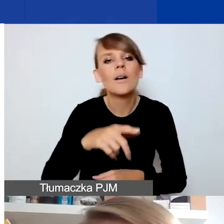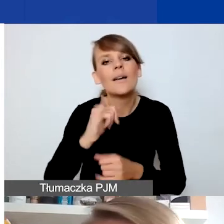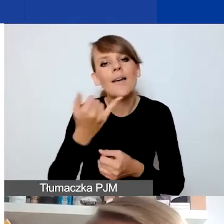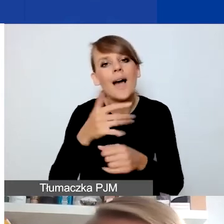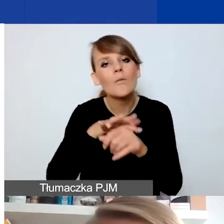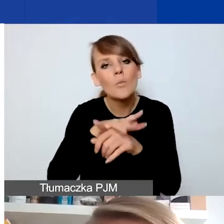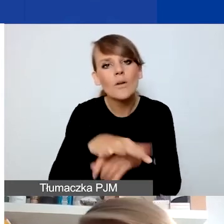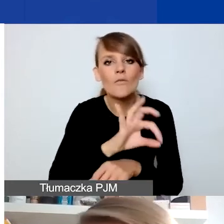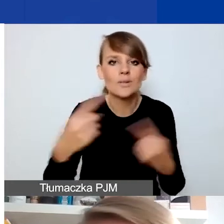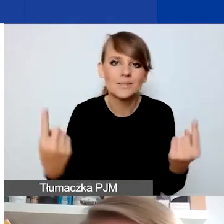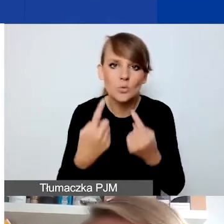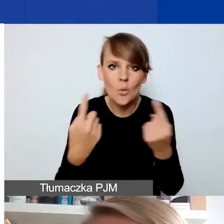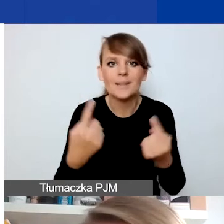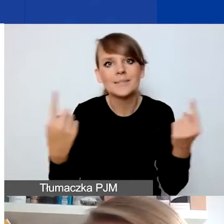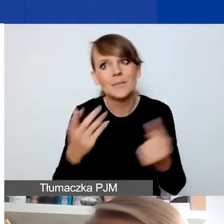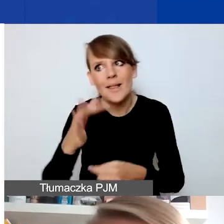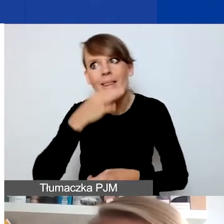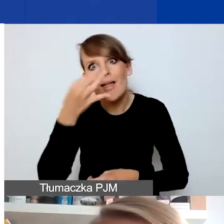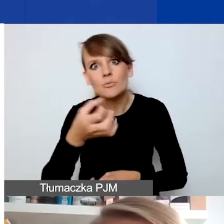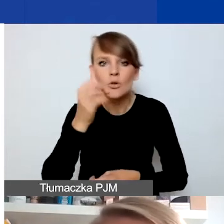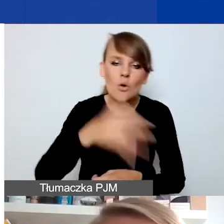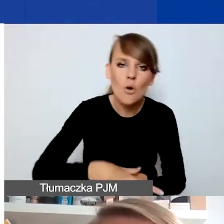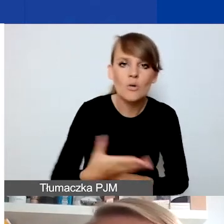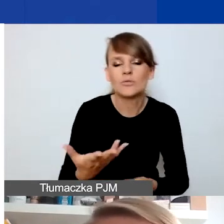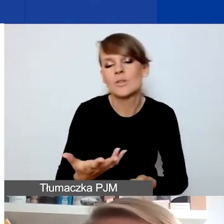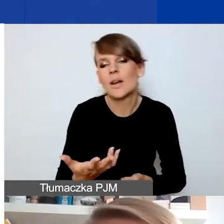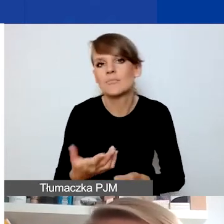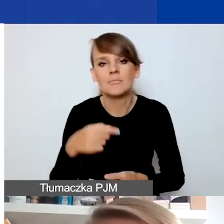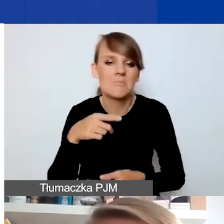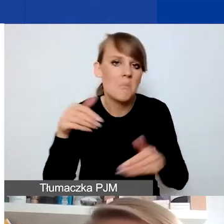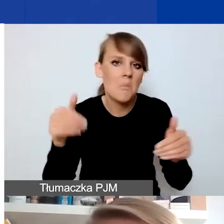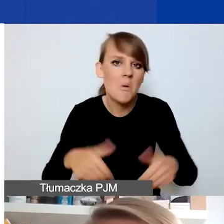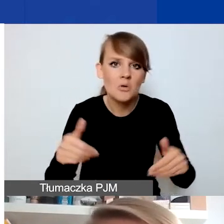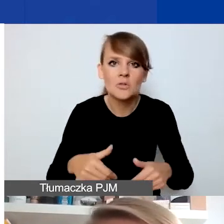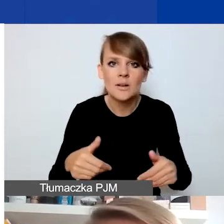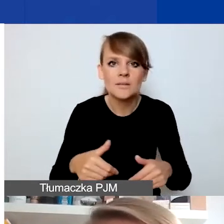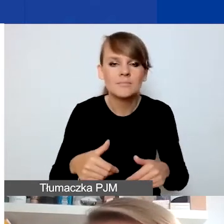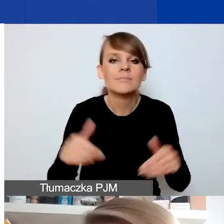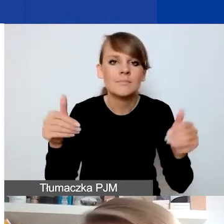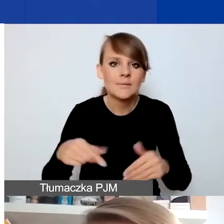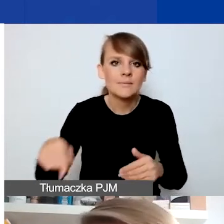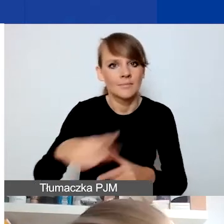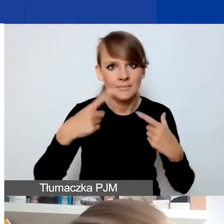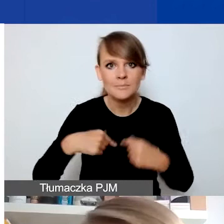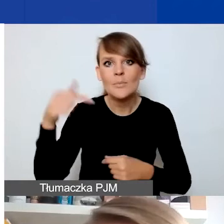czy ją polepszyć, czy pogorszyć, czy wiązać się z koniecznością podjęcia działań przez takie osoby